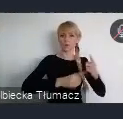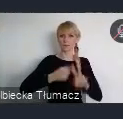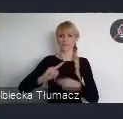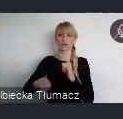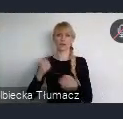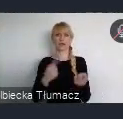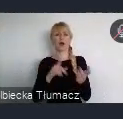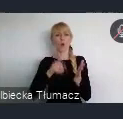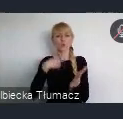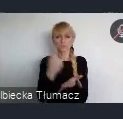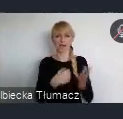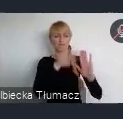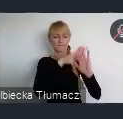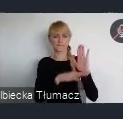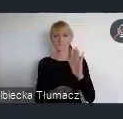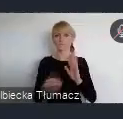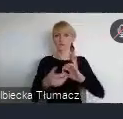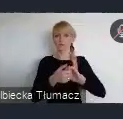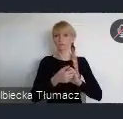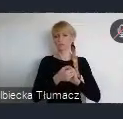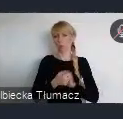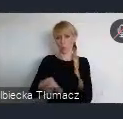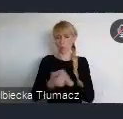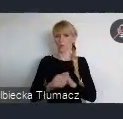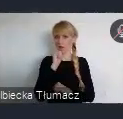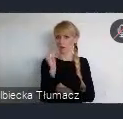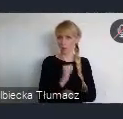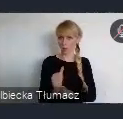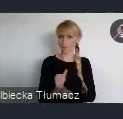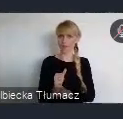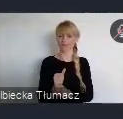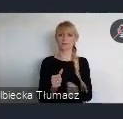Uni Europejskiej wraz z ich potencjalnym oddziaływaniem na obszary miejskie.